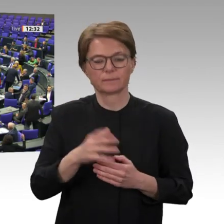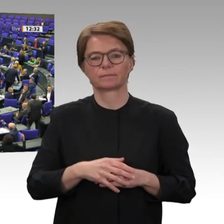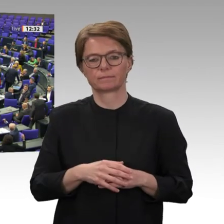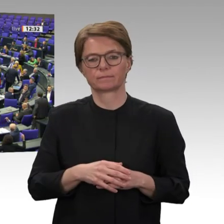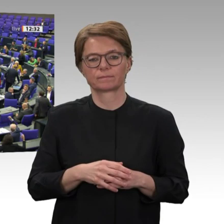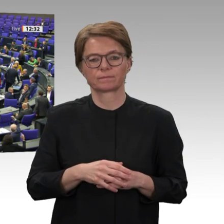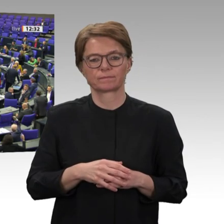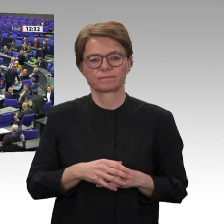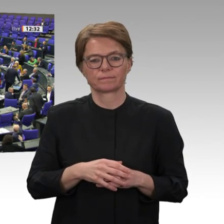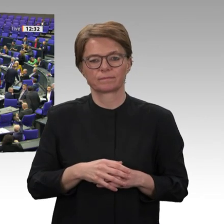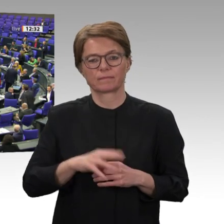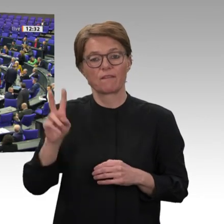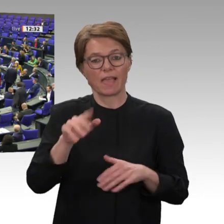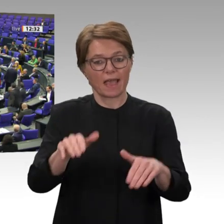Wer enthält sich?